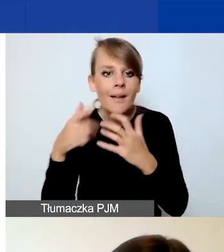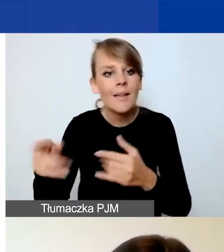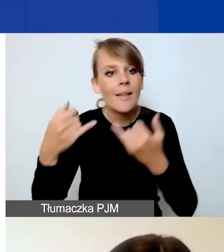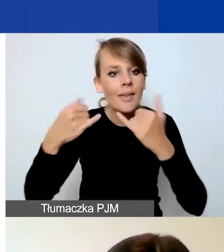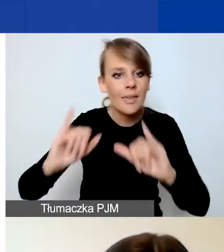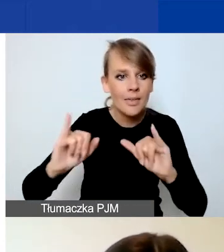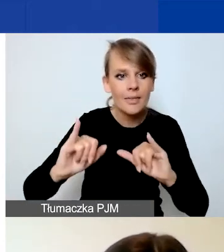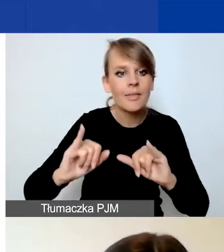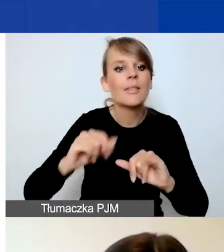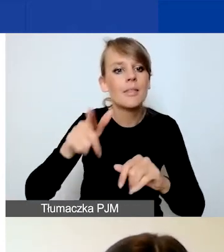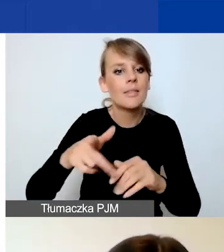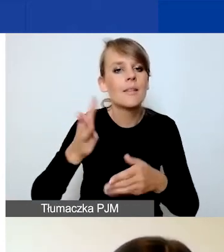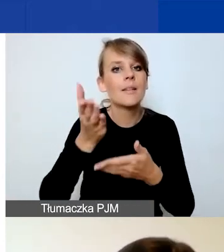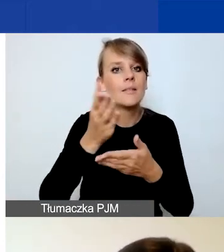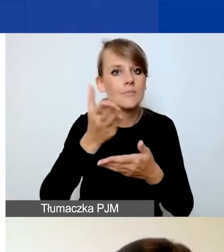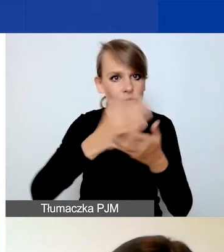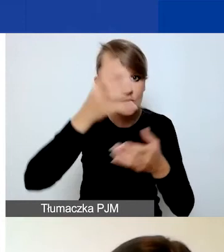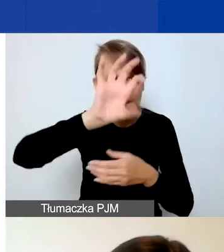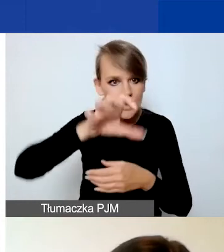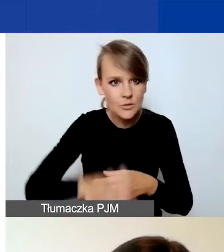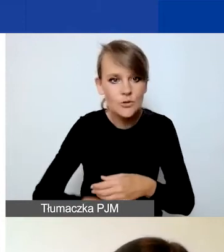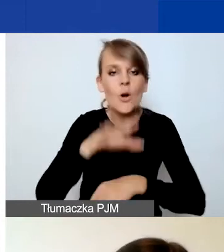W podziale na projekt interwencyjny, zasadniczy wasz projekt,